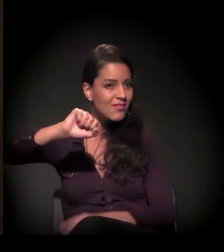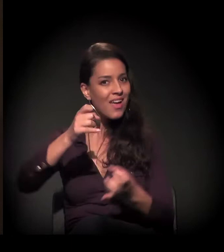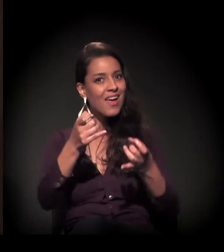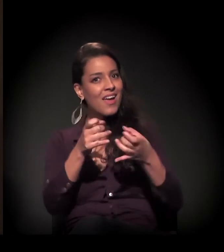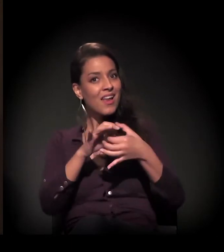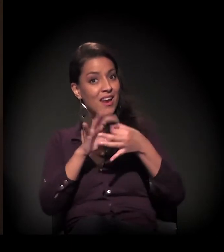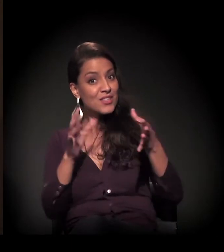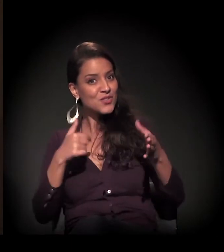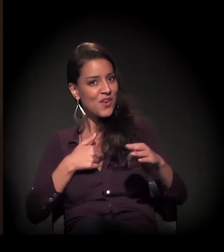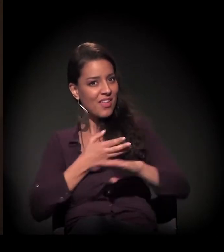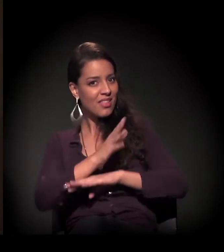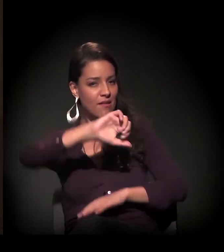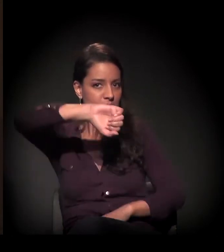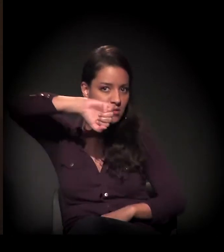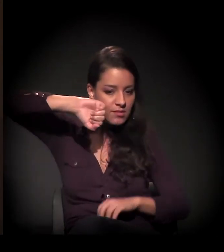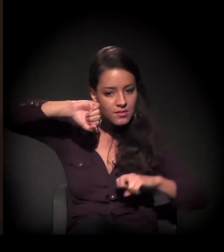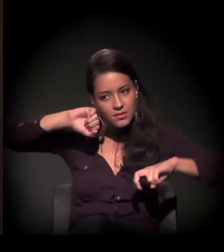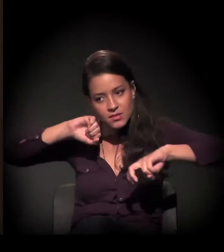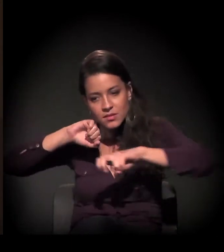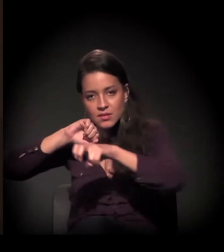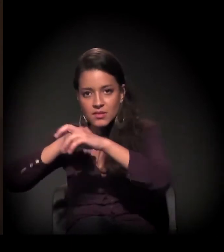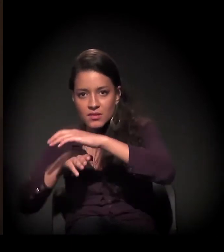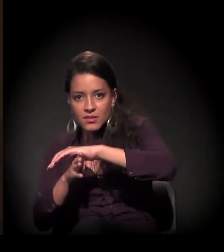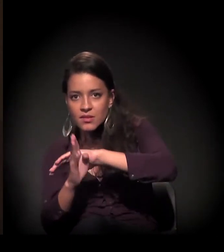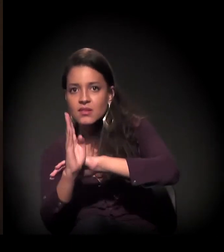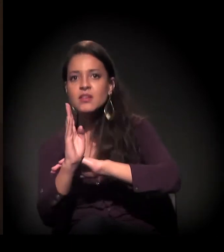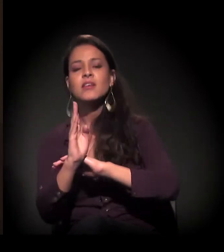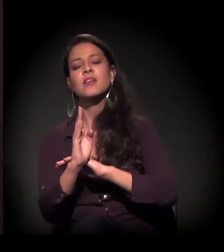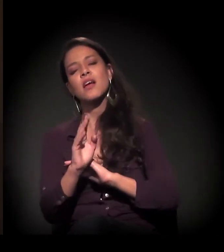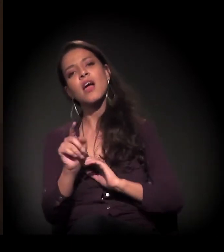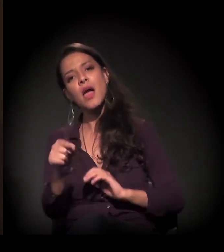Aí eu entrava, e ali eu tive a oportunidade de